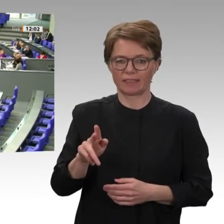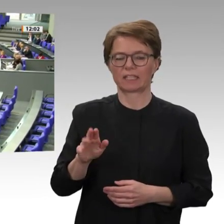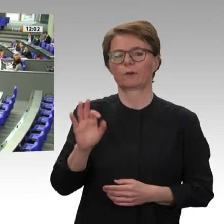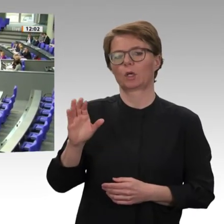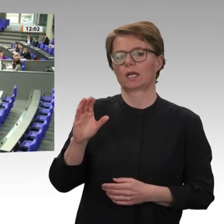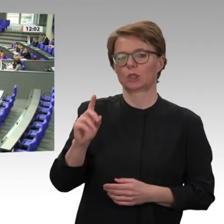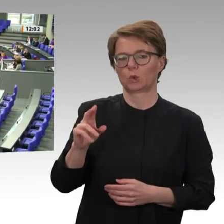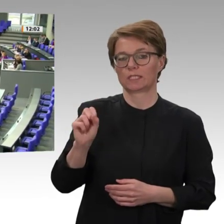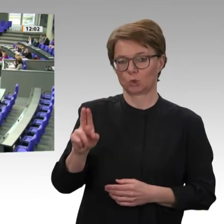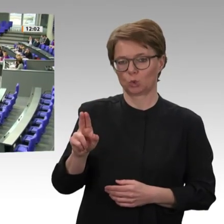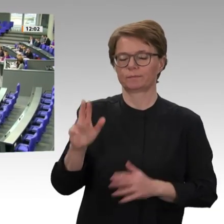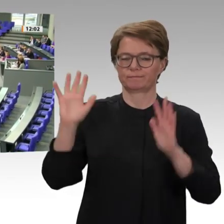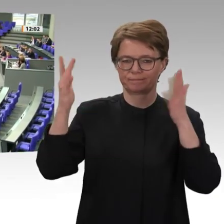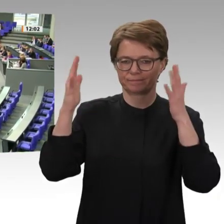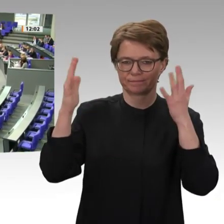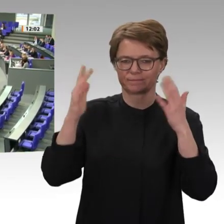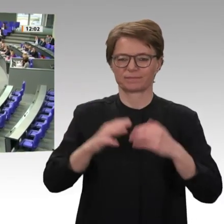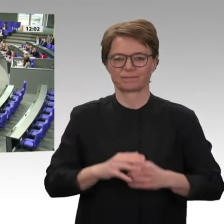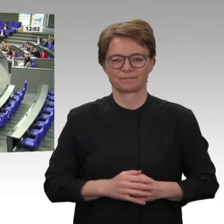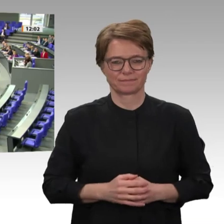Frau Präsidentin! Liebe Kolleginnen und Kollegen!